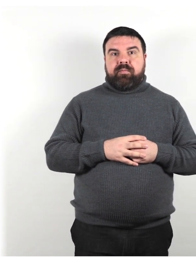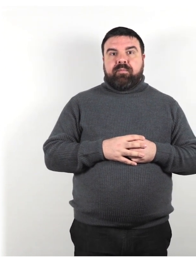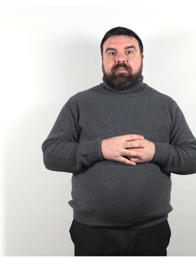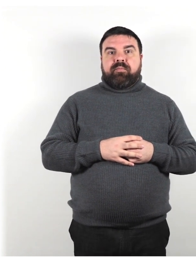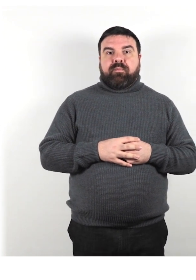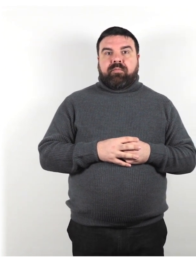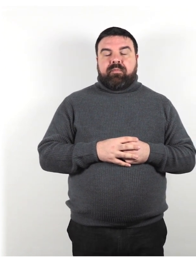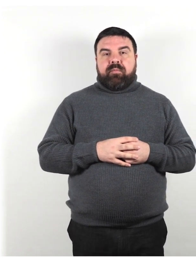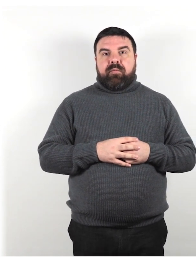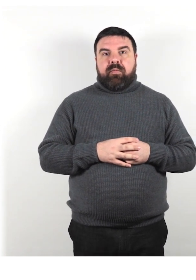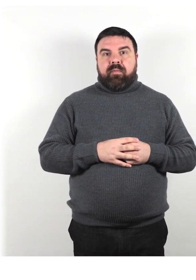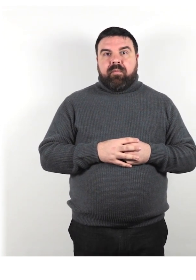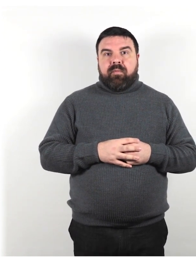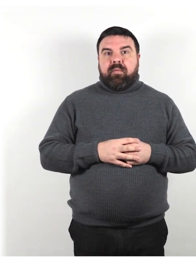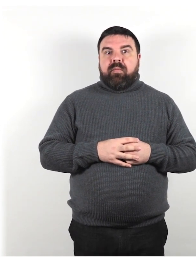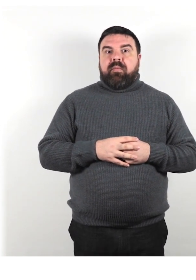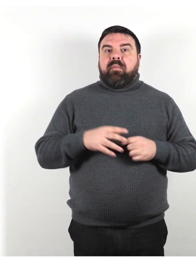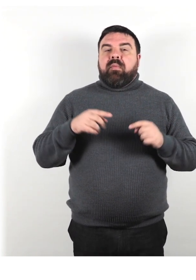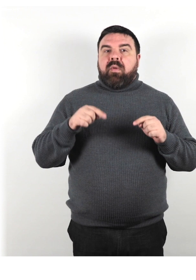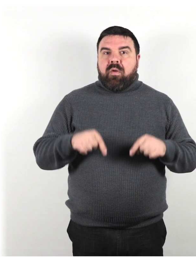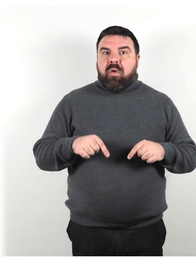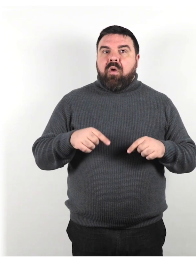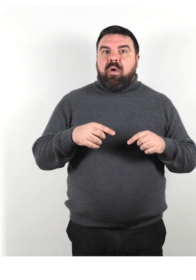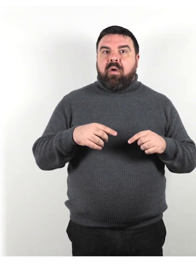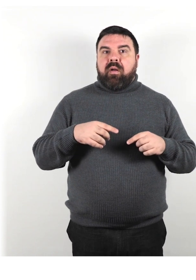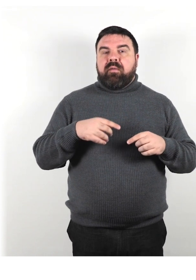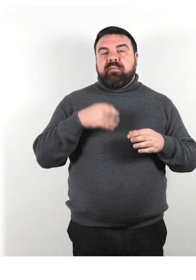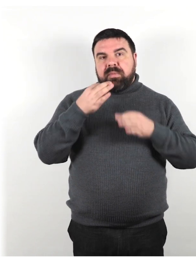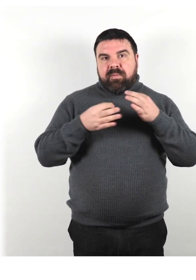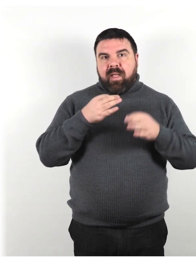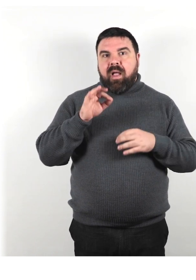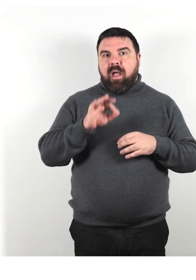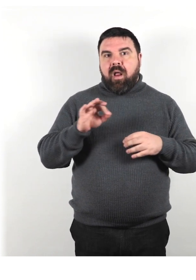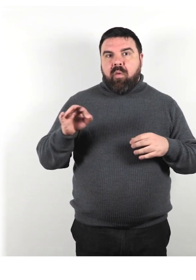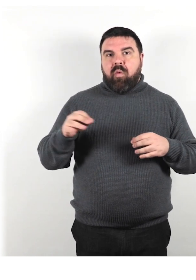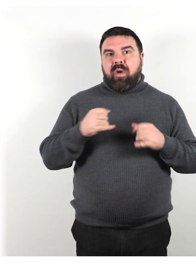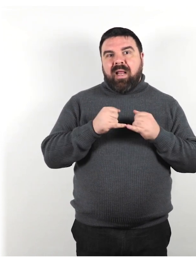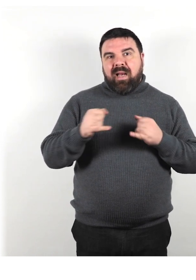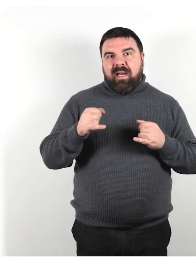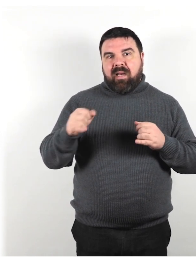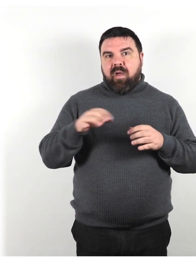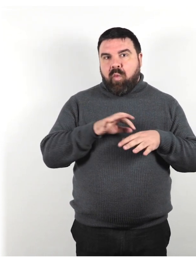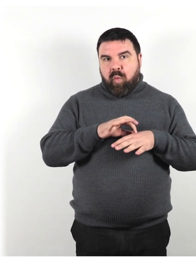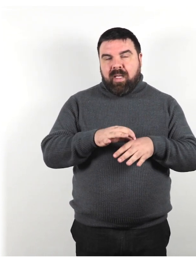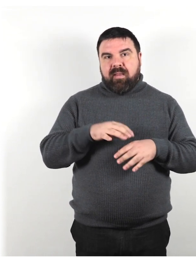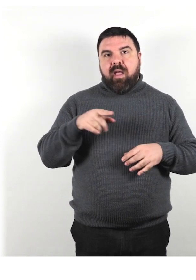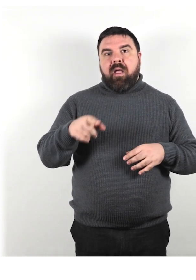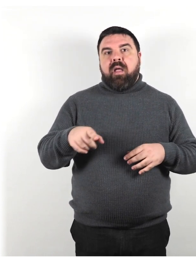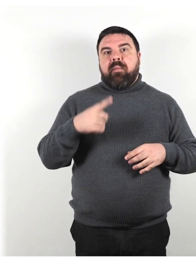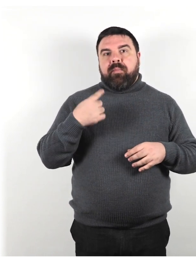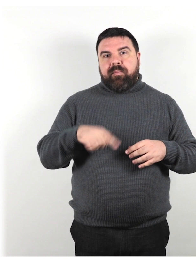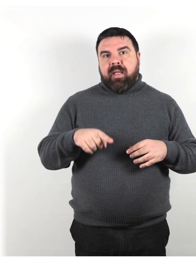Presentiamo alcune linee guida per l'interazione con i clienti con disabilità e o altri requisiti di accesso specifici.